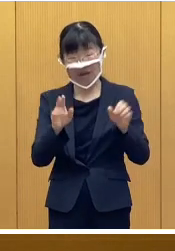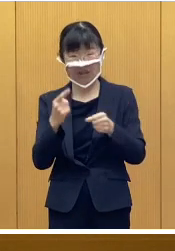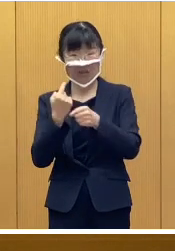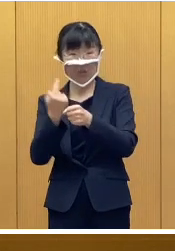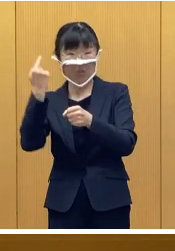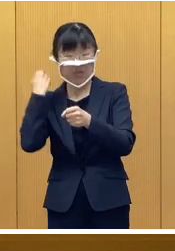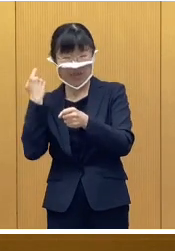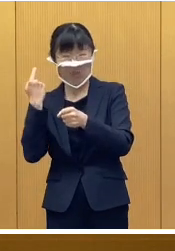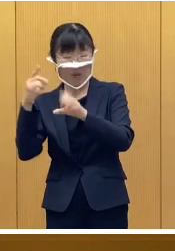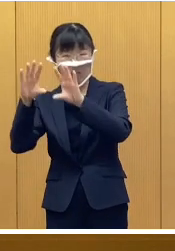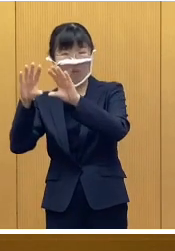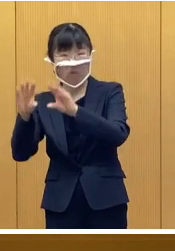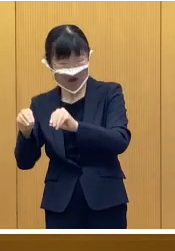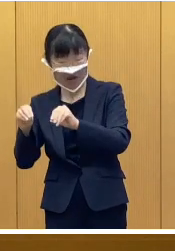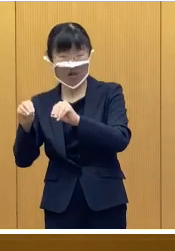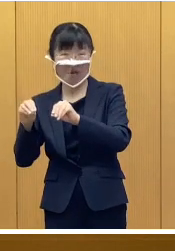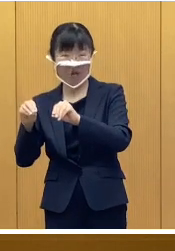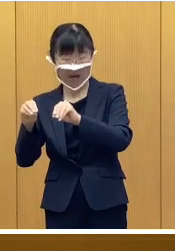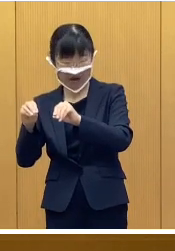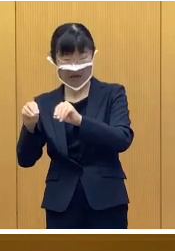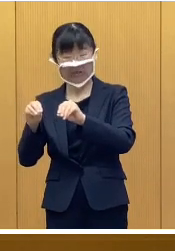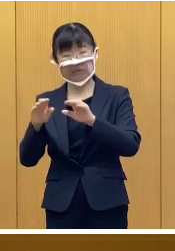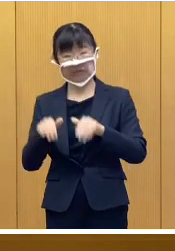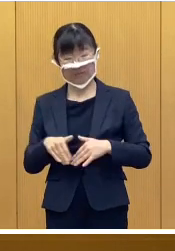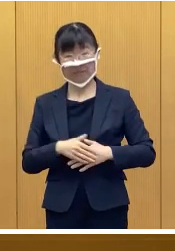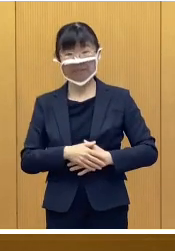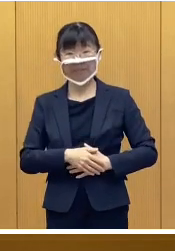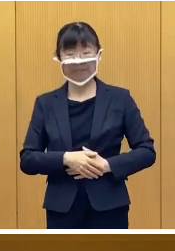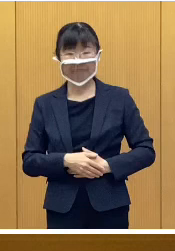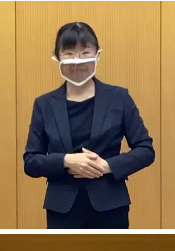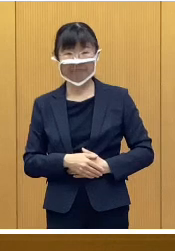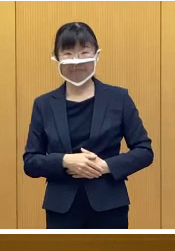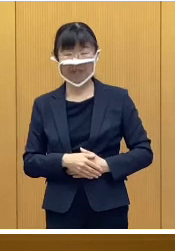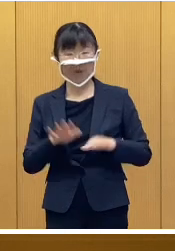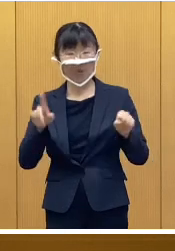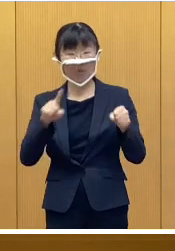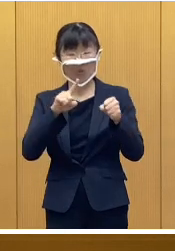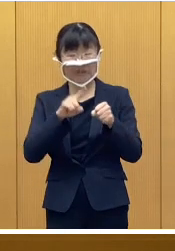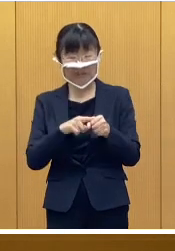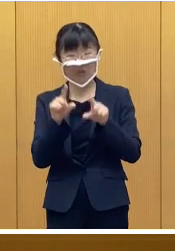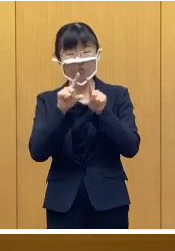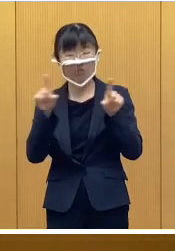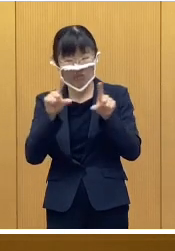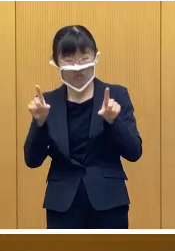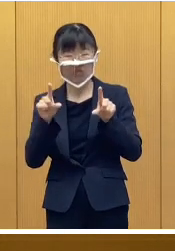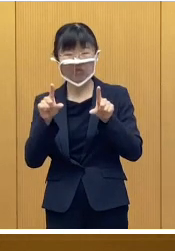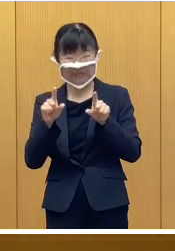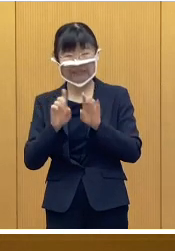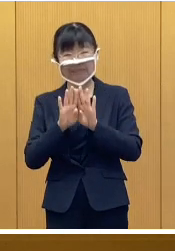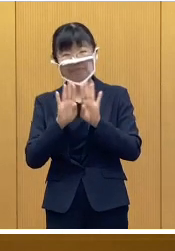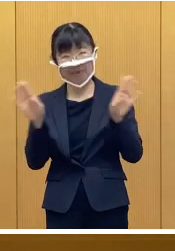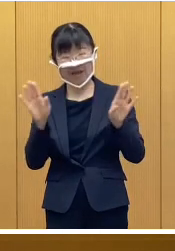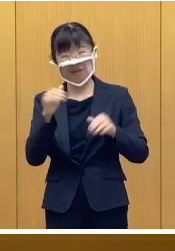そして、昨年は中止となったところでありますが 今年は通常規模での開催となり ます